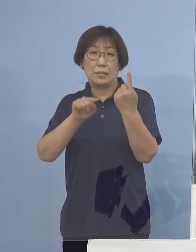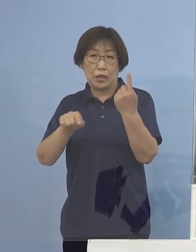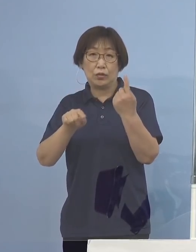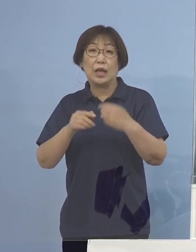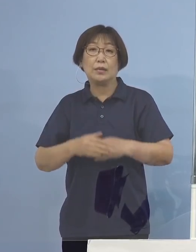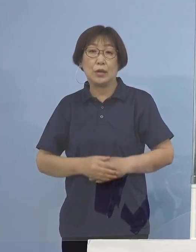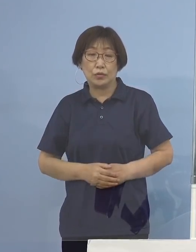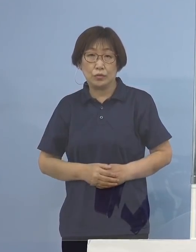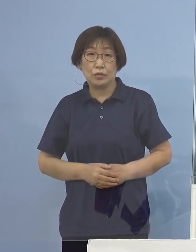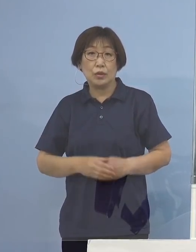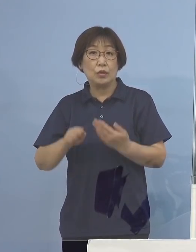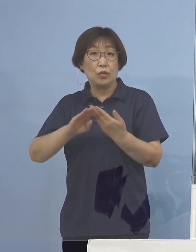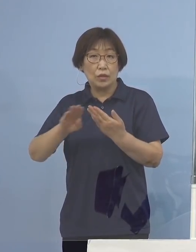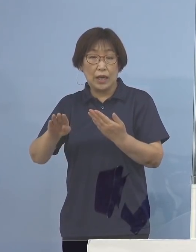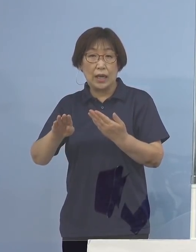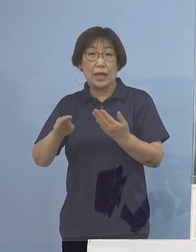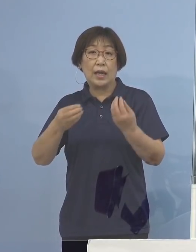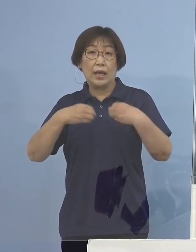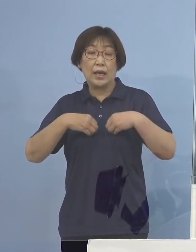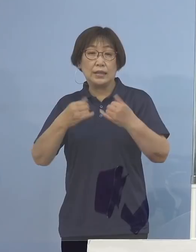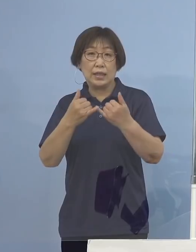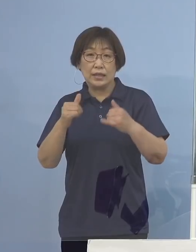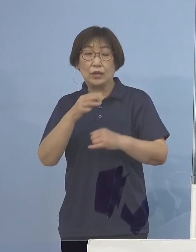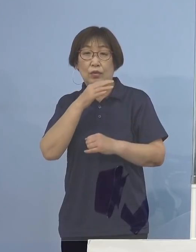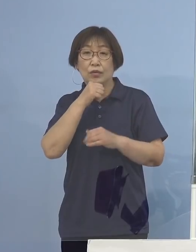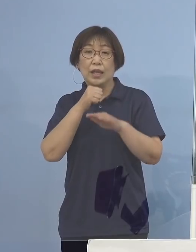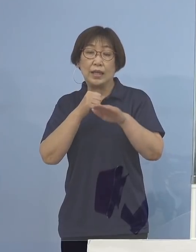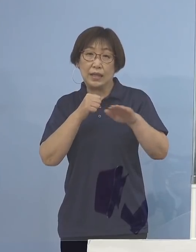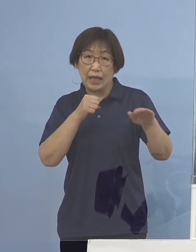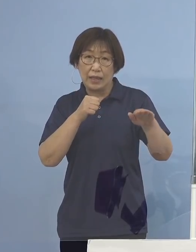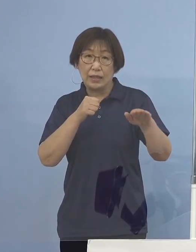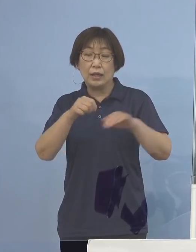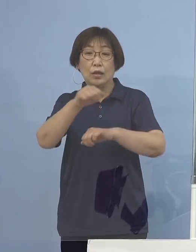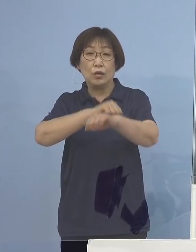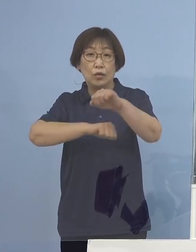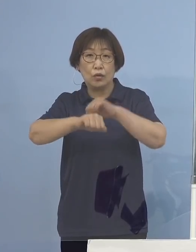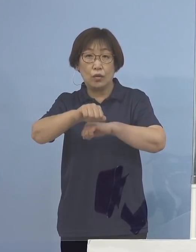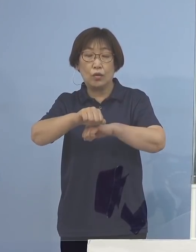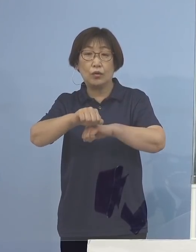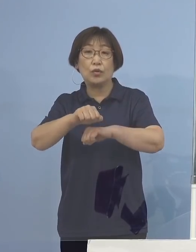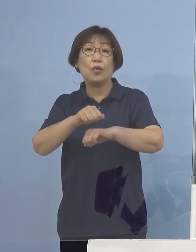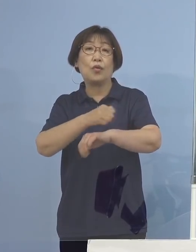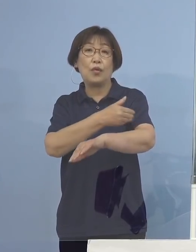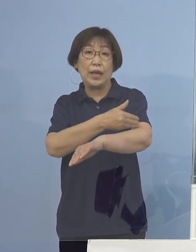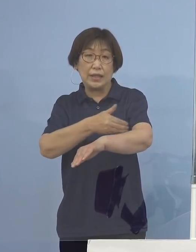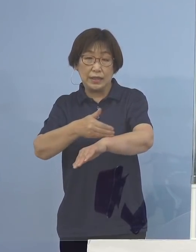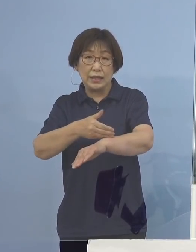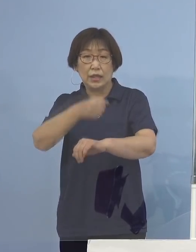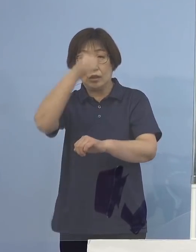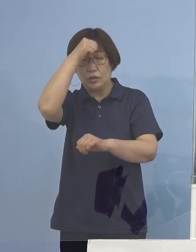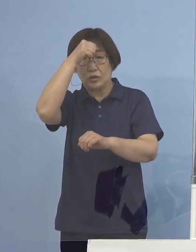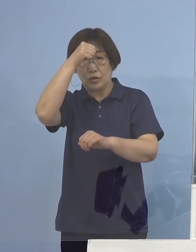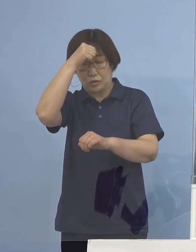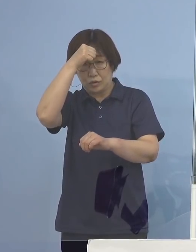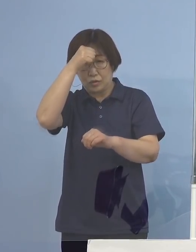その他、感染者の年代や主な行動歴 症状の程度など詳細につきましては